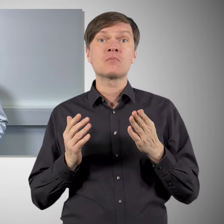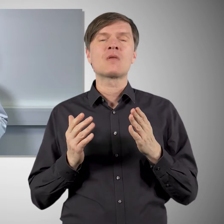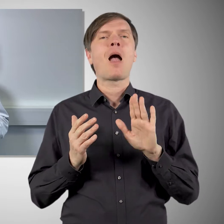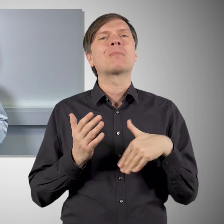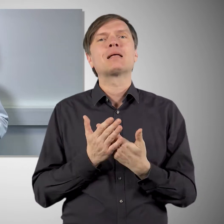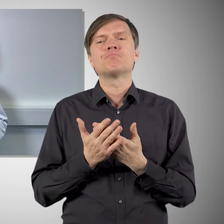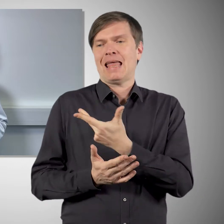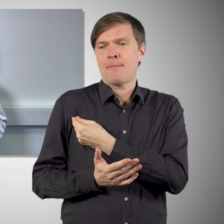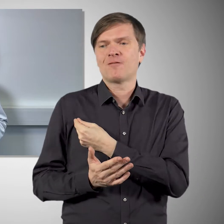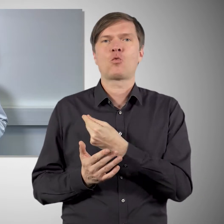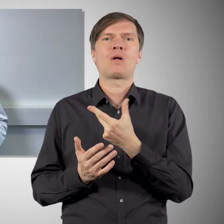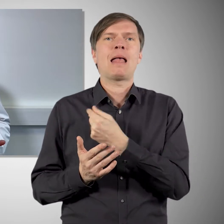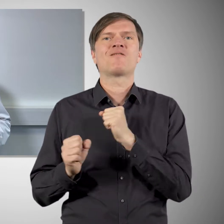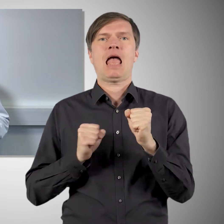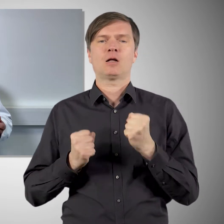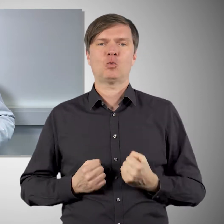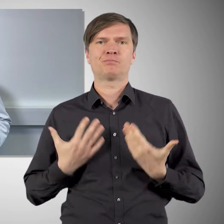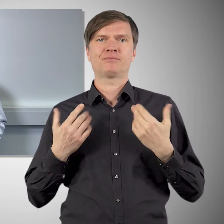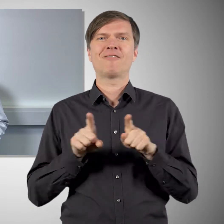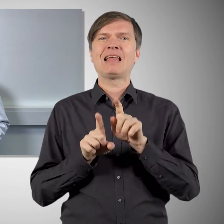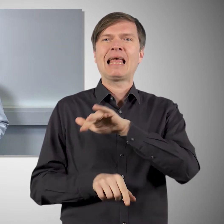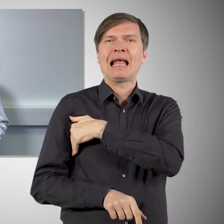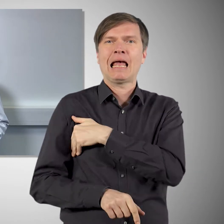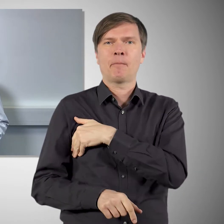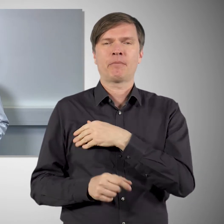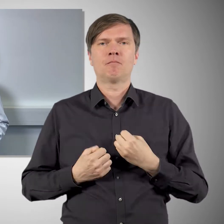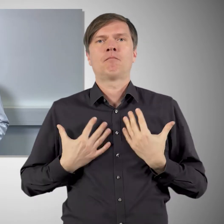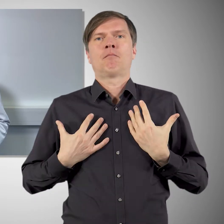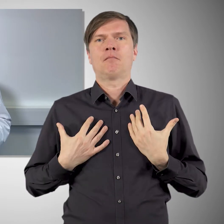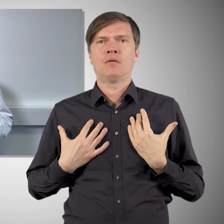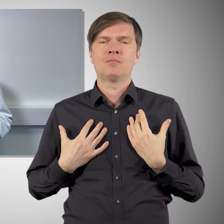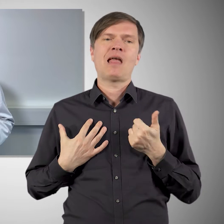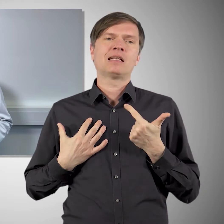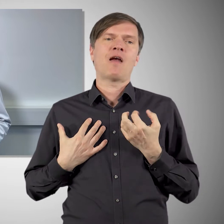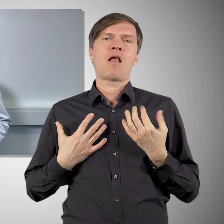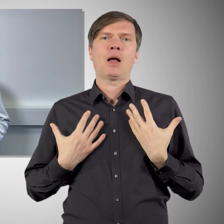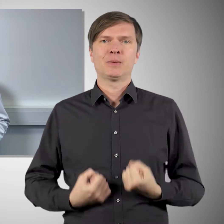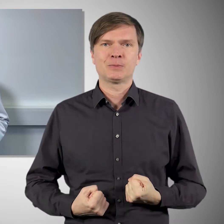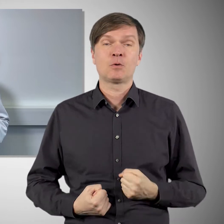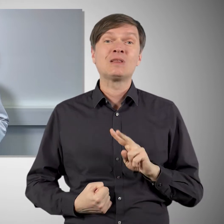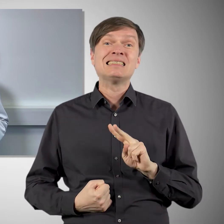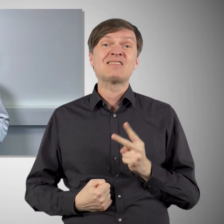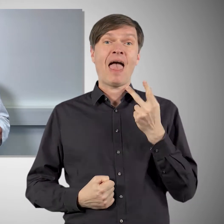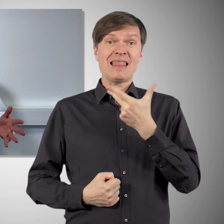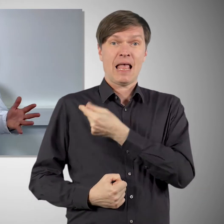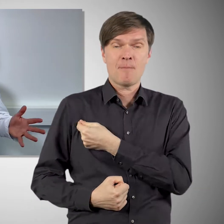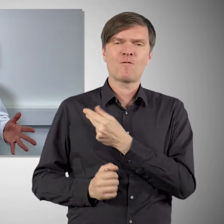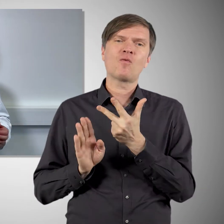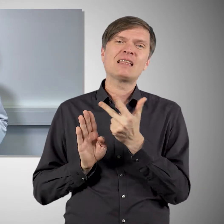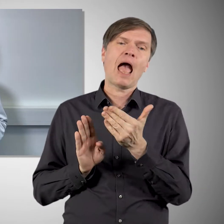diese grippeähnlichen Symptome, ein, zwei Tage nach der Impfung. Und die können nach der zweiten Impfung, die man im Abstand von rund drei Wochen bekommt,